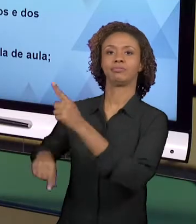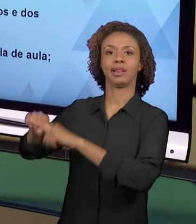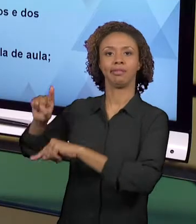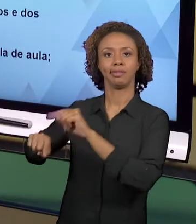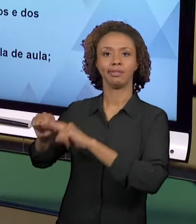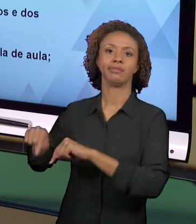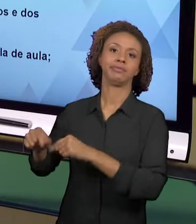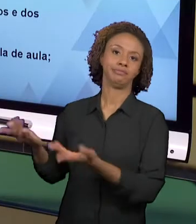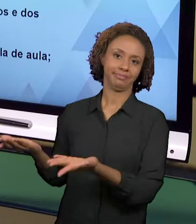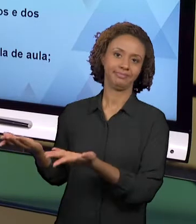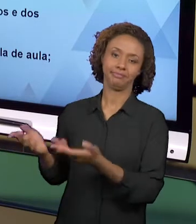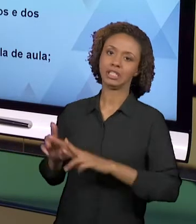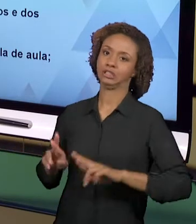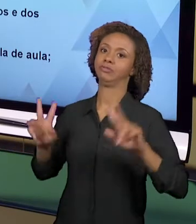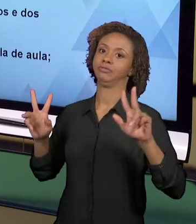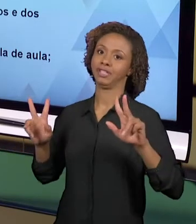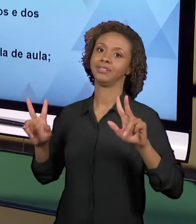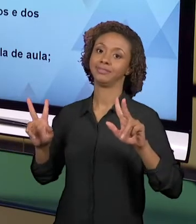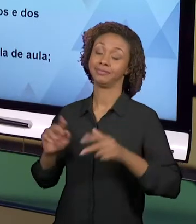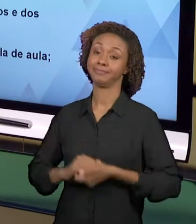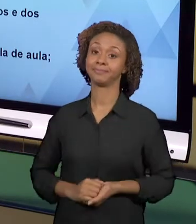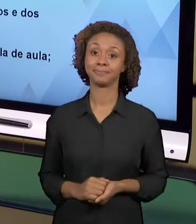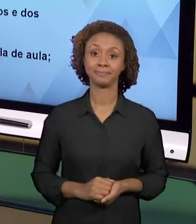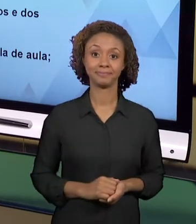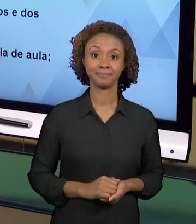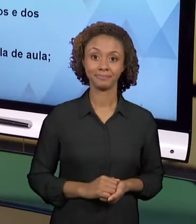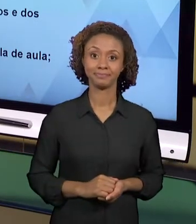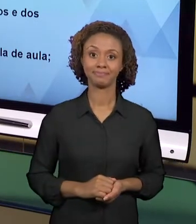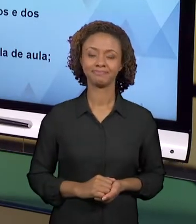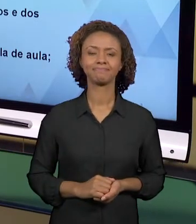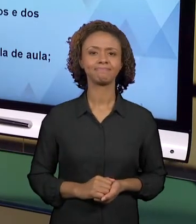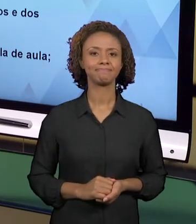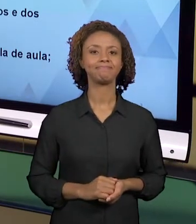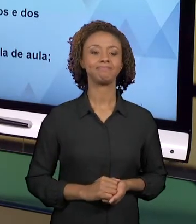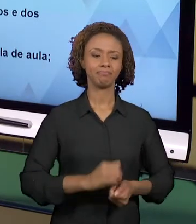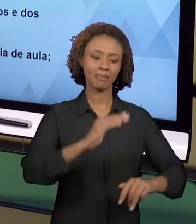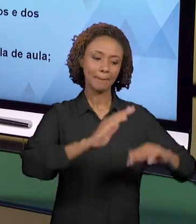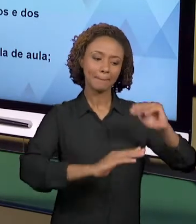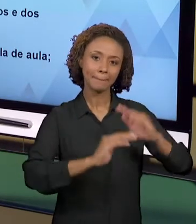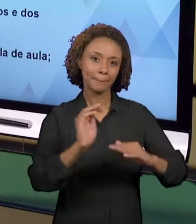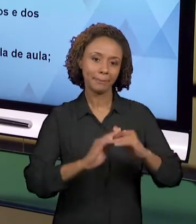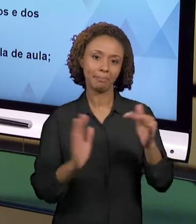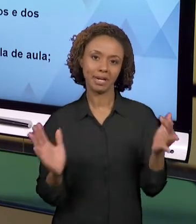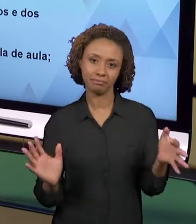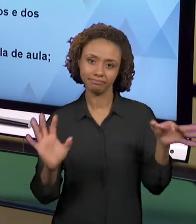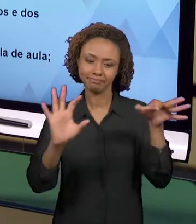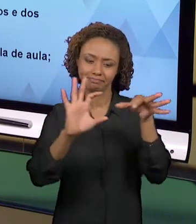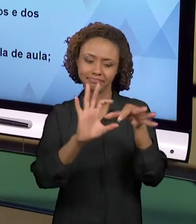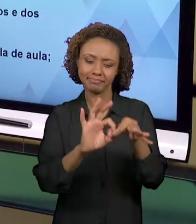LIVROS, NOS LIVROS DIDÁTICOS. ESSAS PRÁTICAS INTEGRADAS QUE NÓS NOS REFERIMOS, ELAS SÃO...